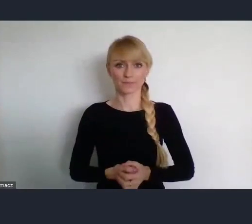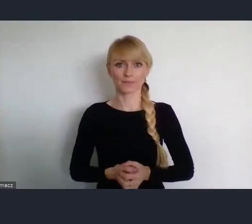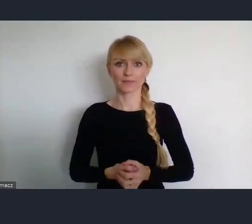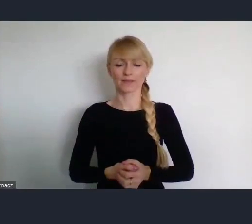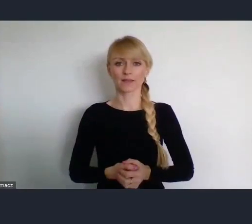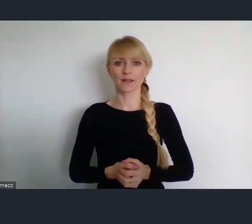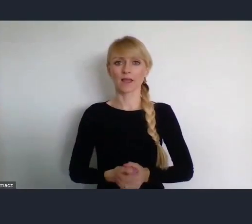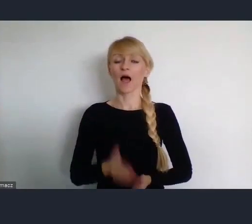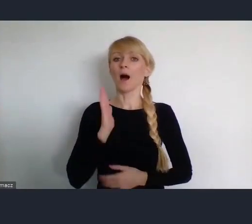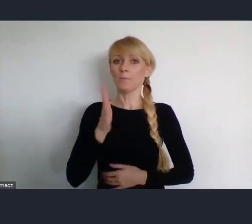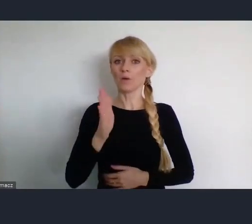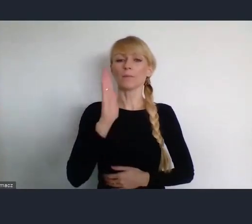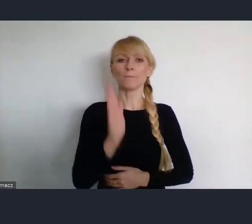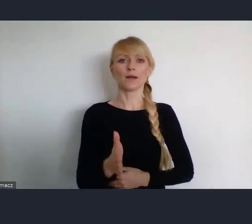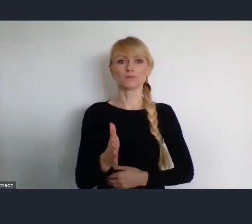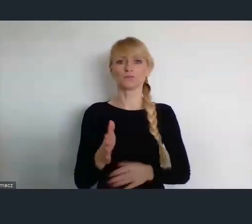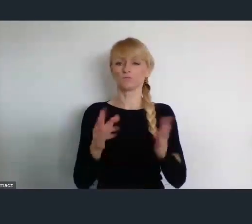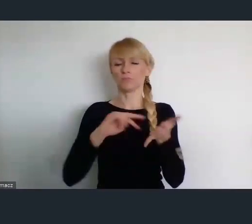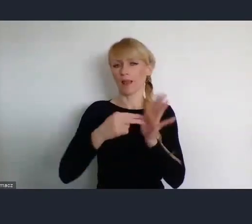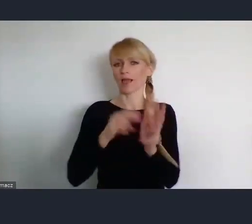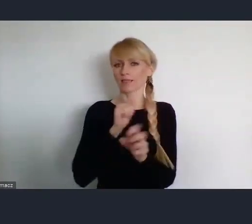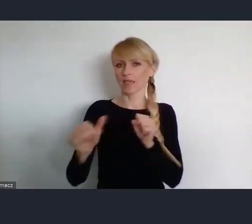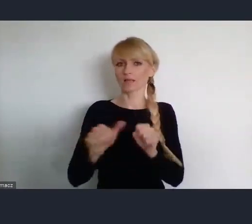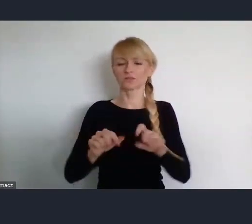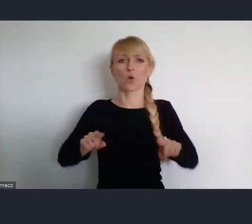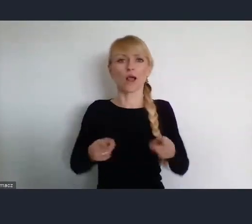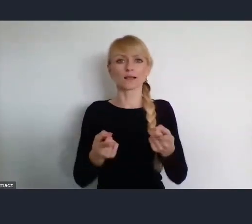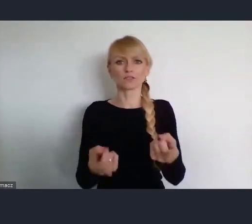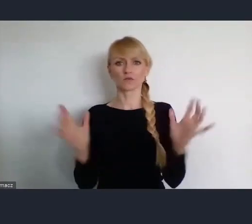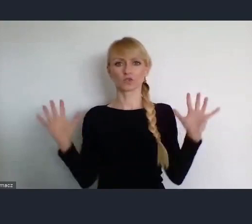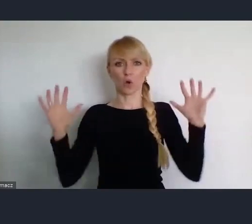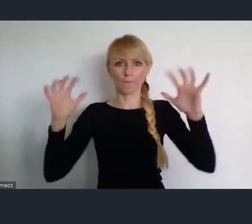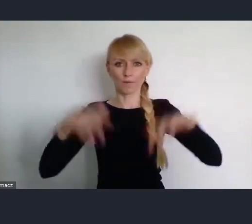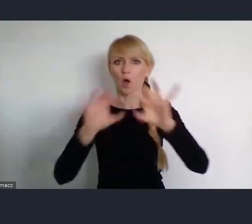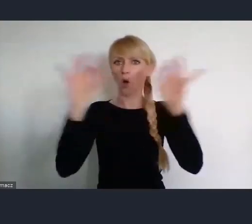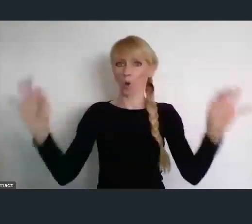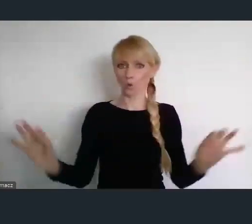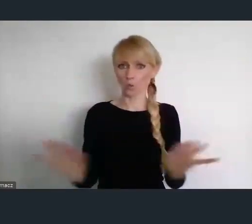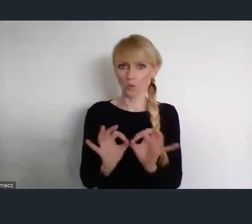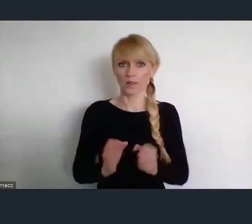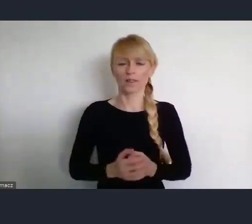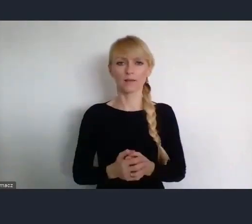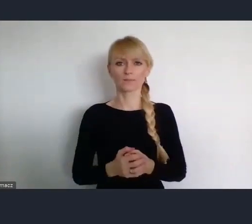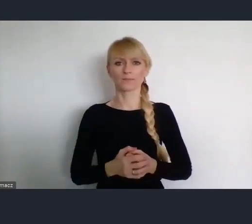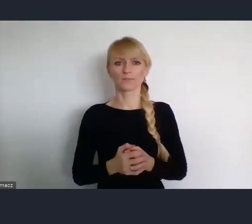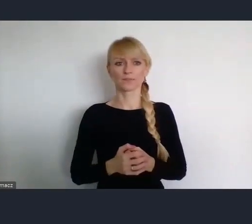planuje zorganizowanie zgromadzenia ogólnego